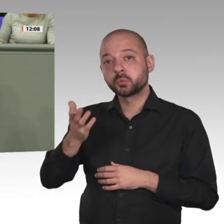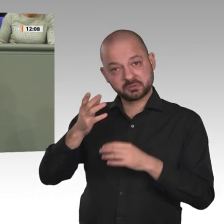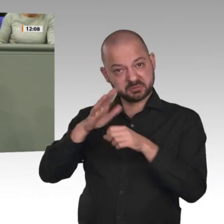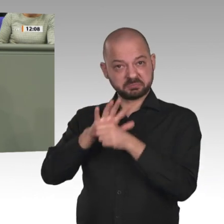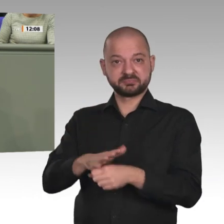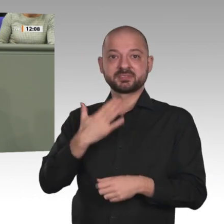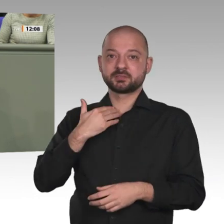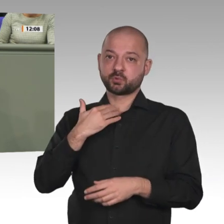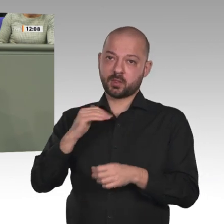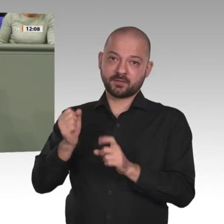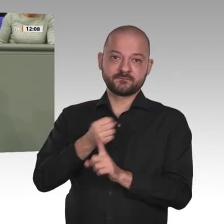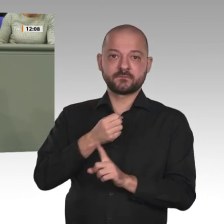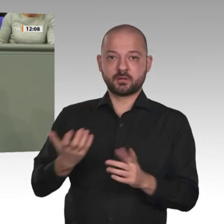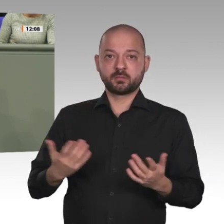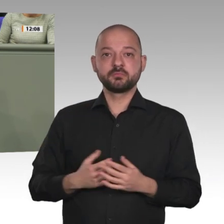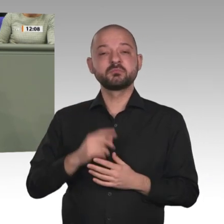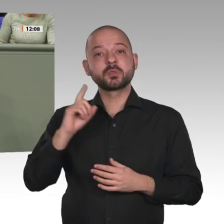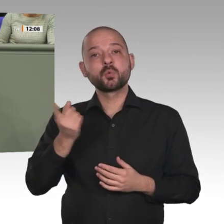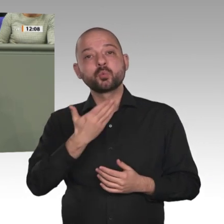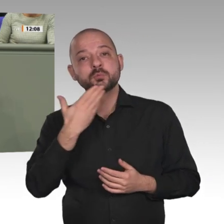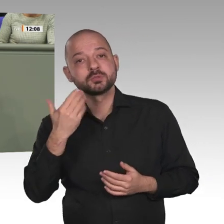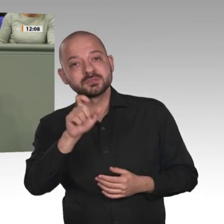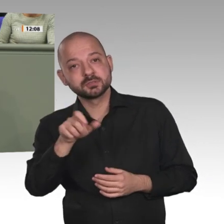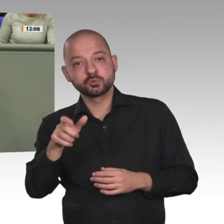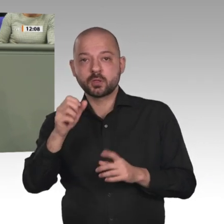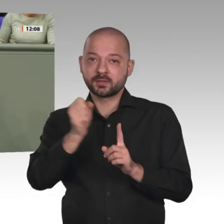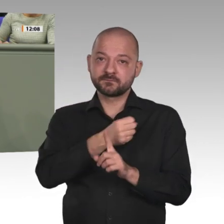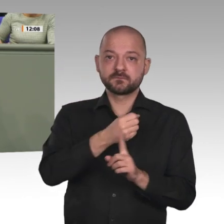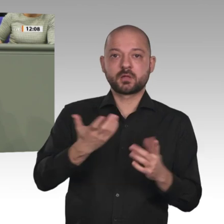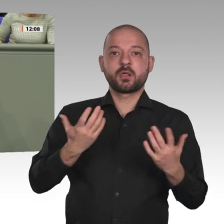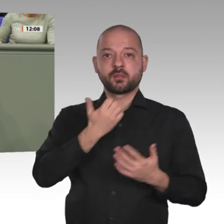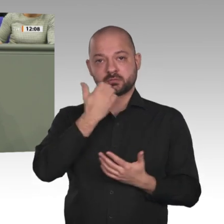von Frauen noch besonders tief in Tradition und Kultur verankert ist. 87 Prozent